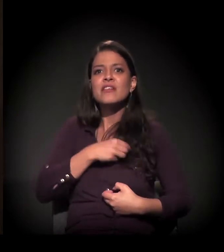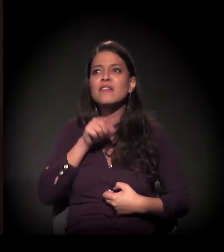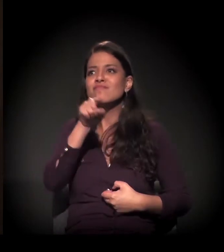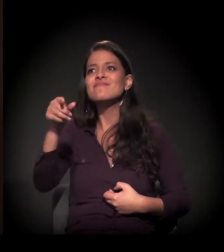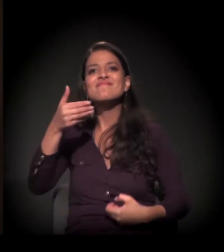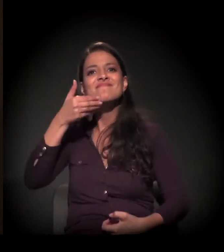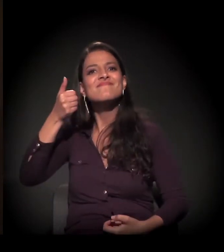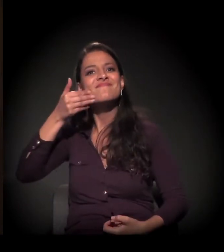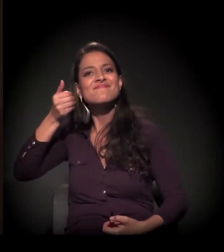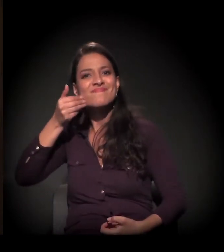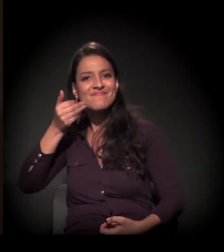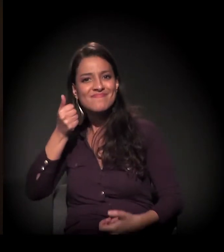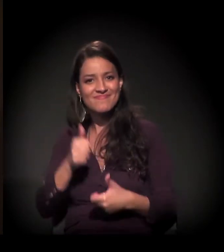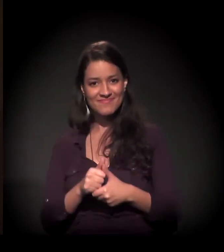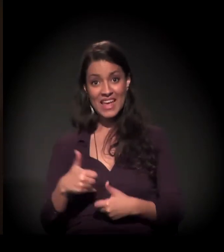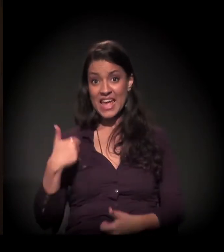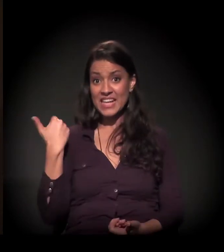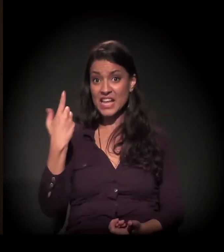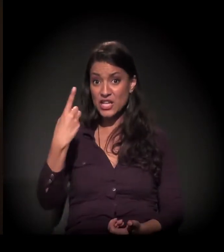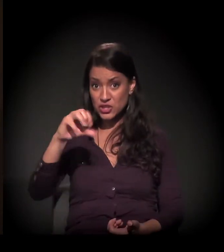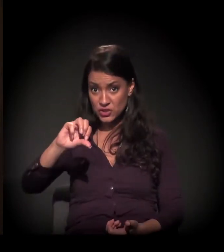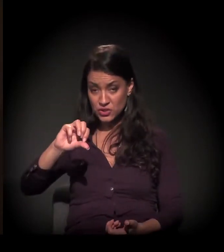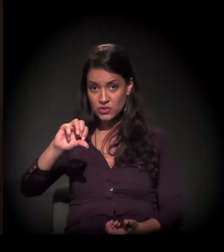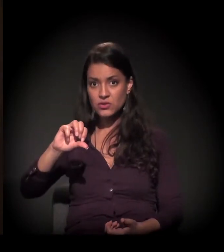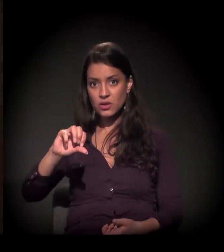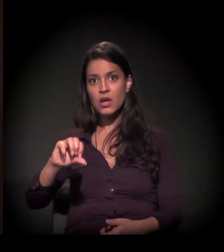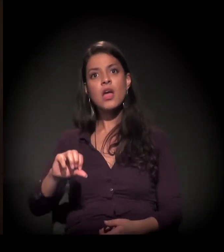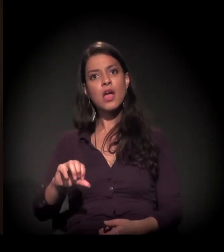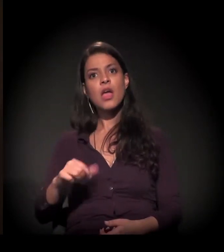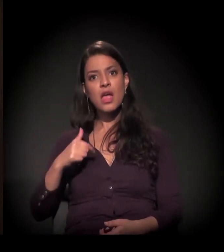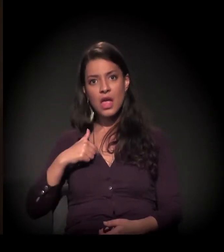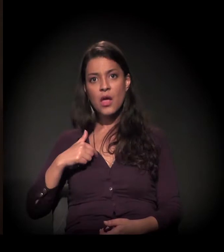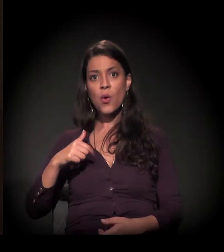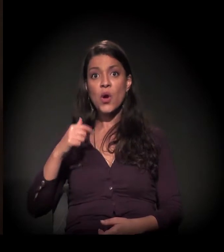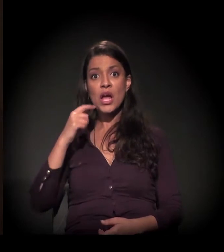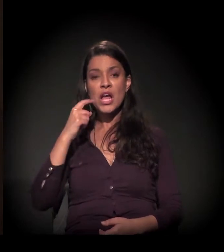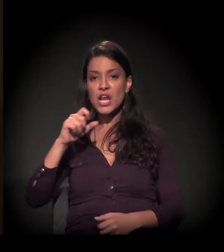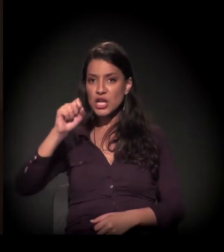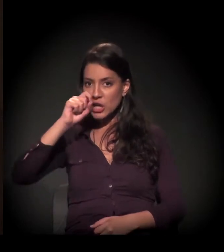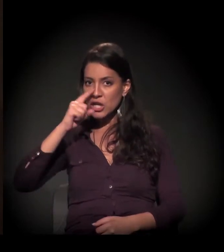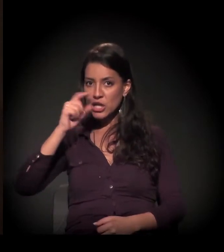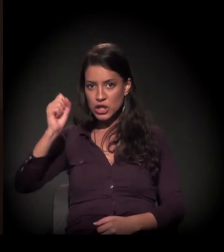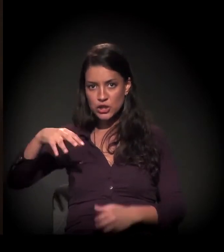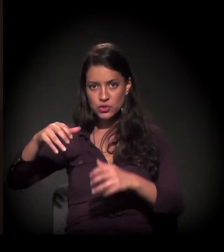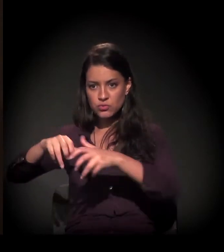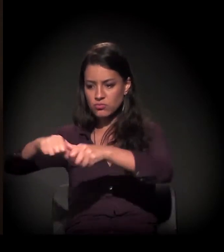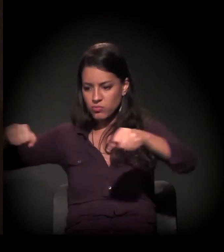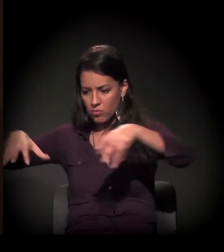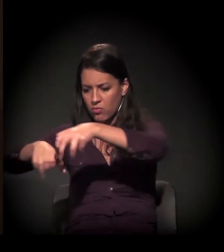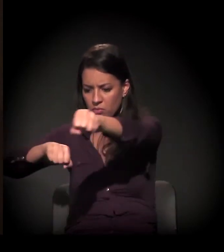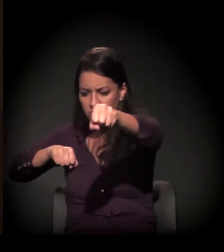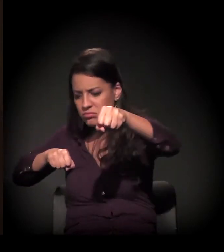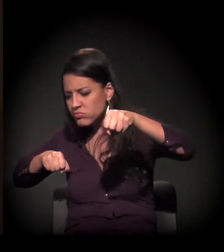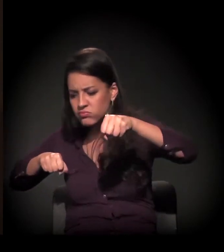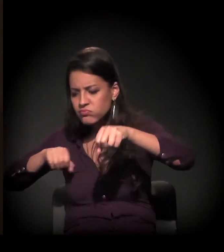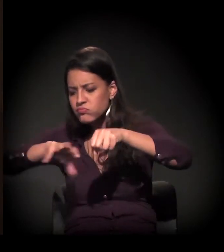Com 19 anos de idade, eu pude abrir saco de lixo e tirar o pão para poder matar a minha fome de estômago.